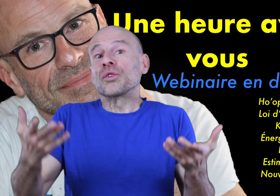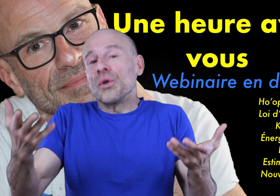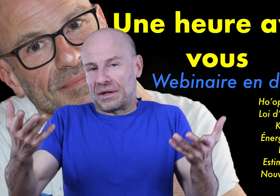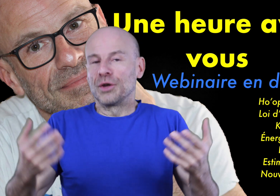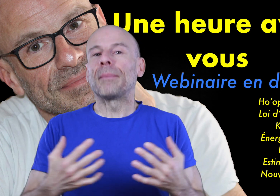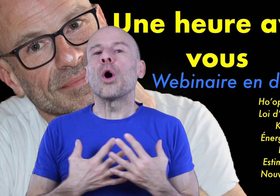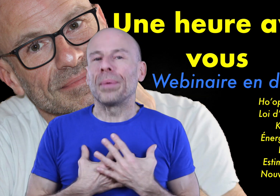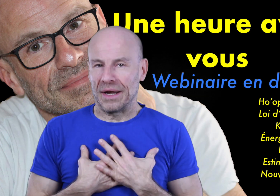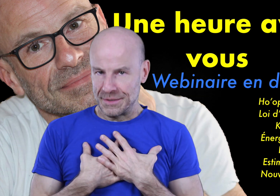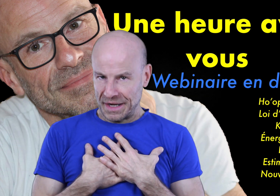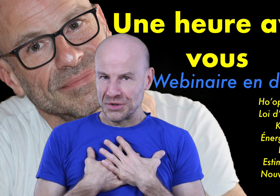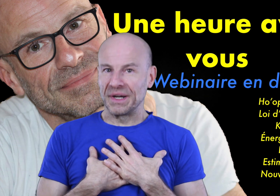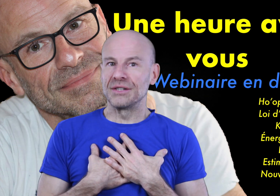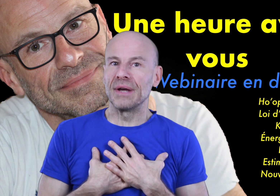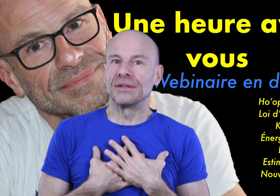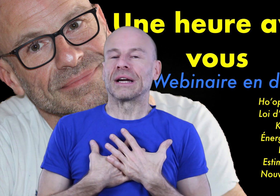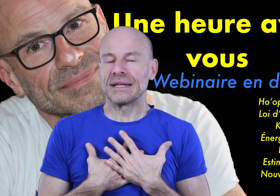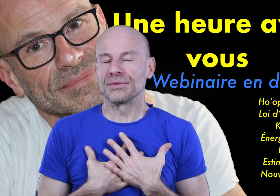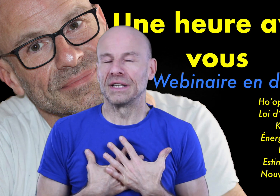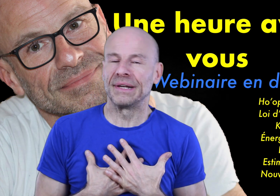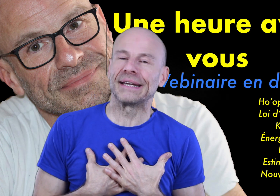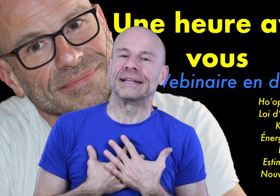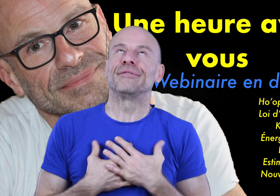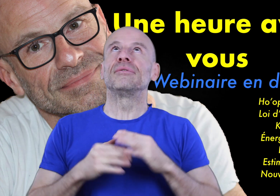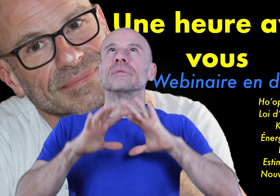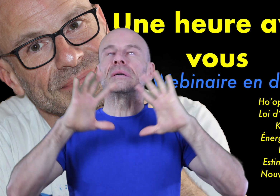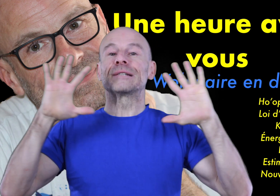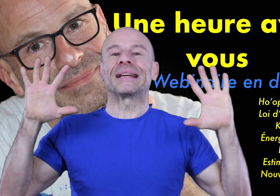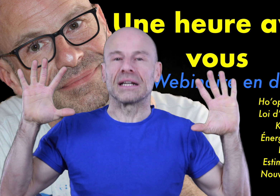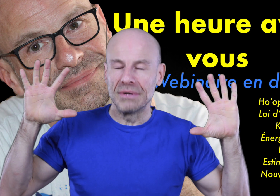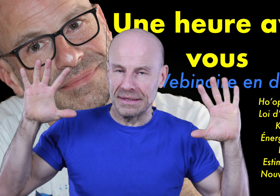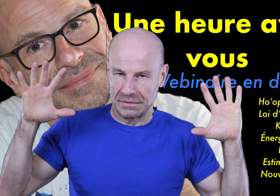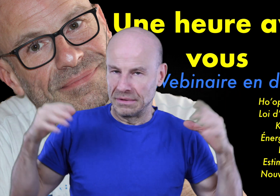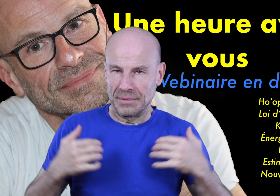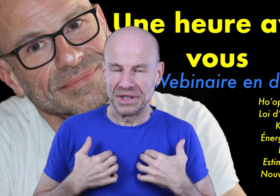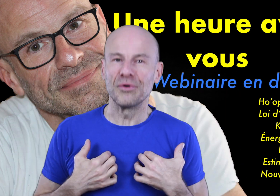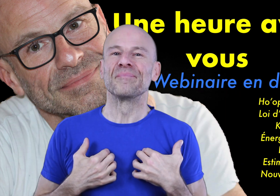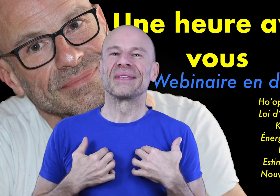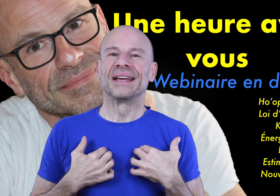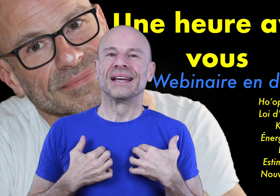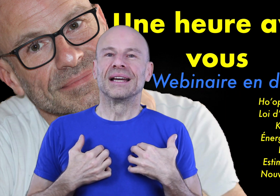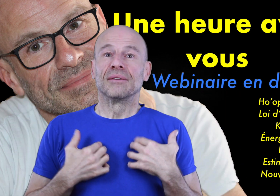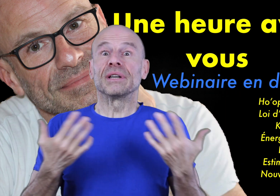entre autres de ma propre expérience spirituelle de création délibérée et qui fut spectaculaire,